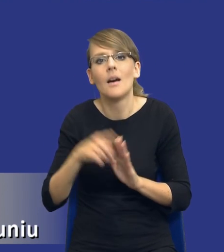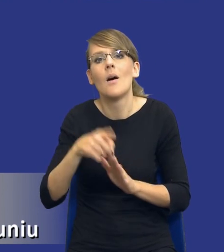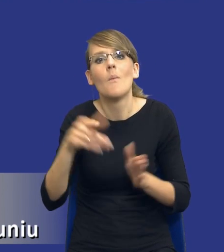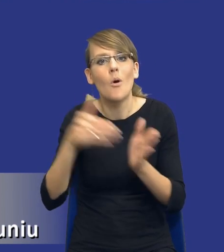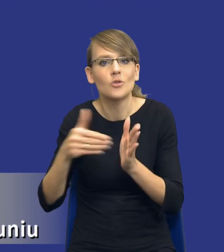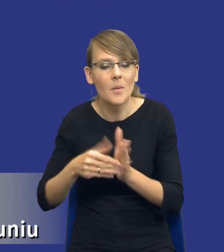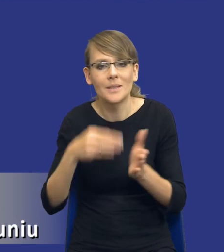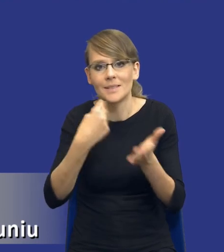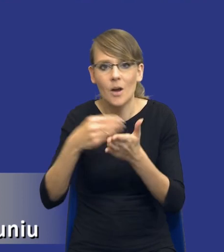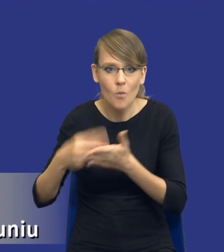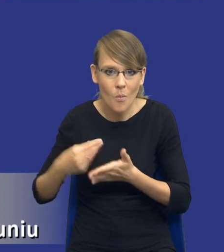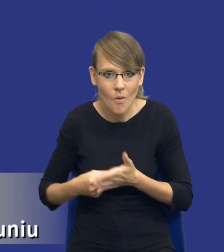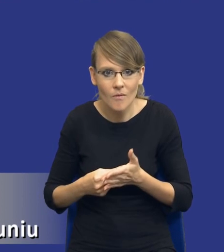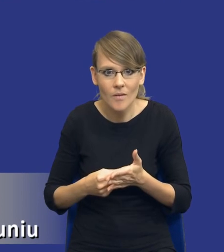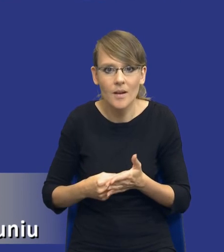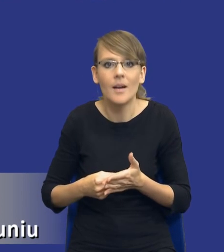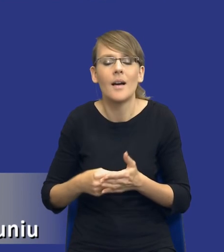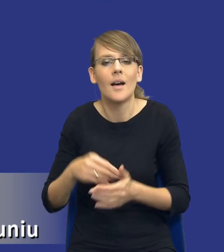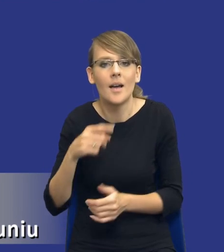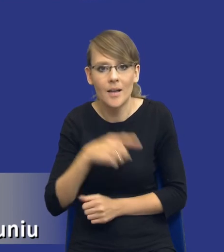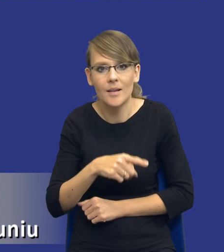zamawiającego, tych zidentyfikowanych potrzeb, jak to